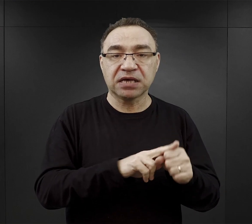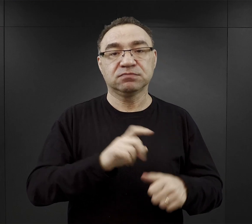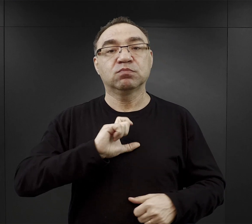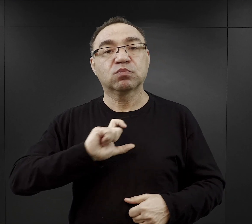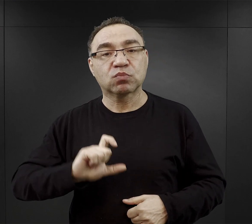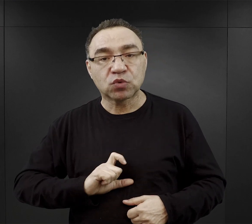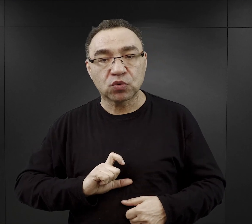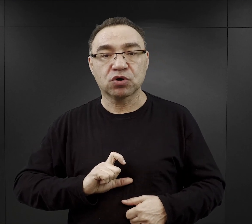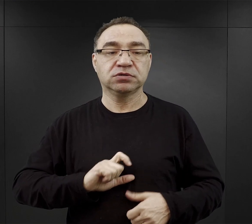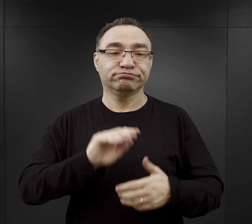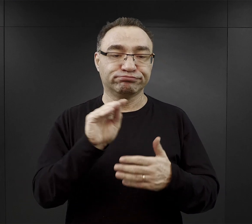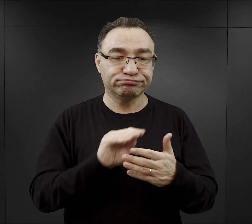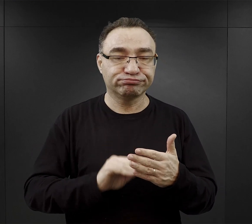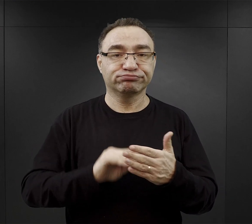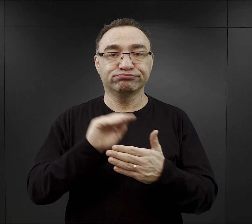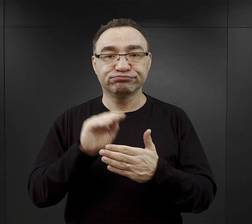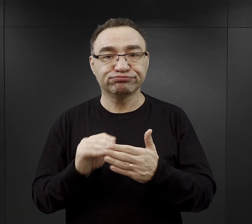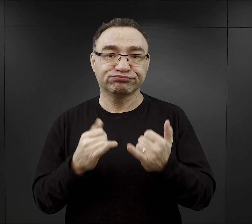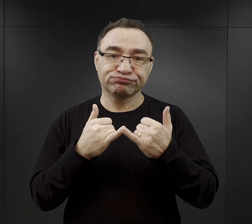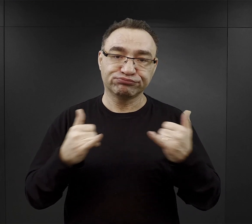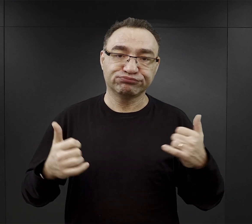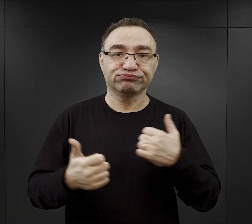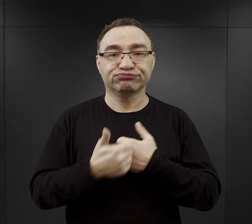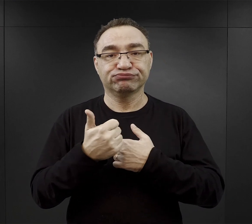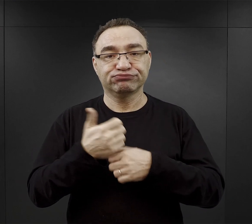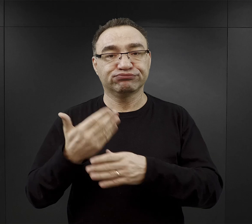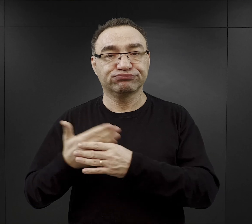gdzie wypełniali oni różnego rodzaju obowiązki.